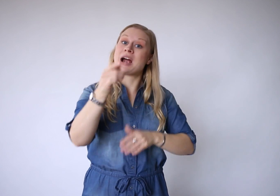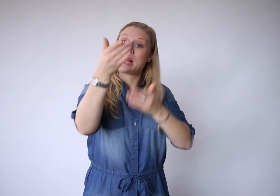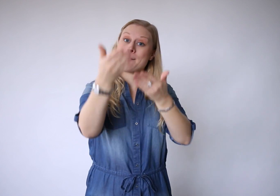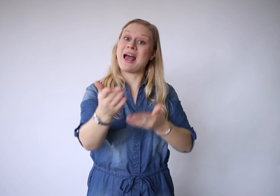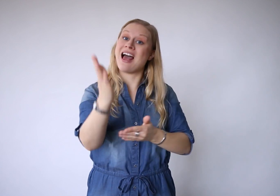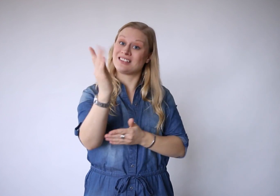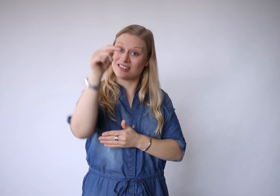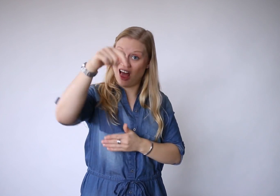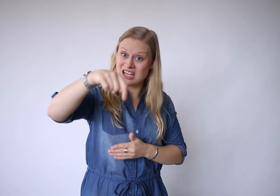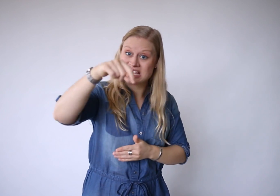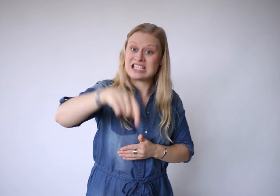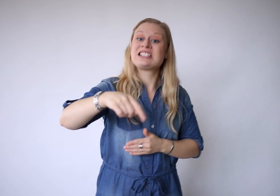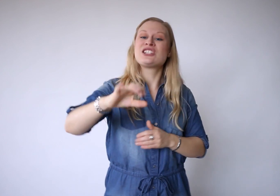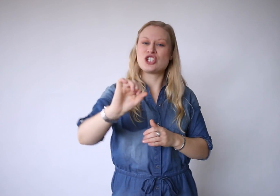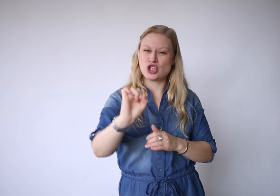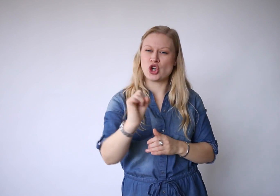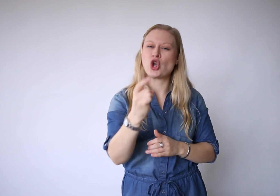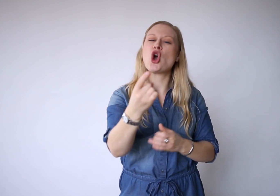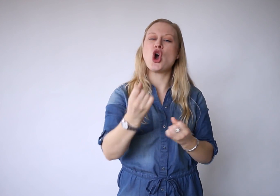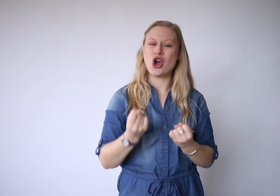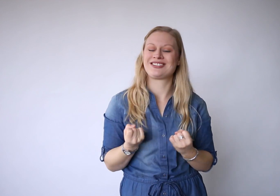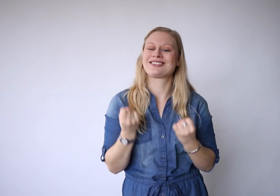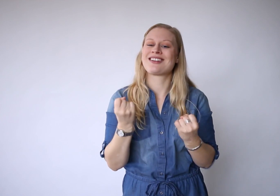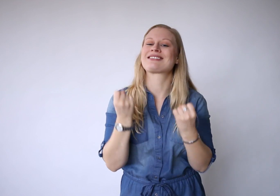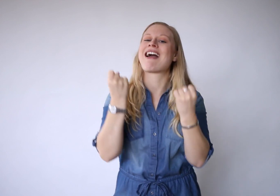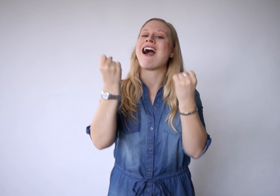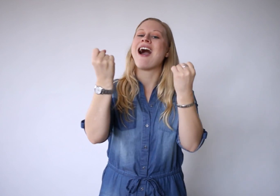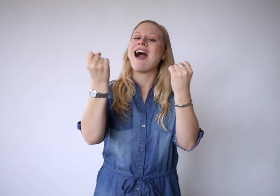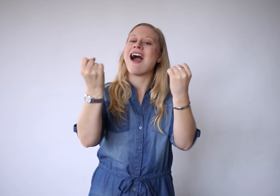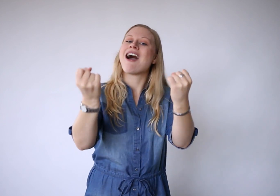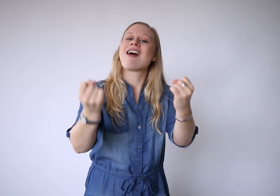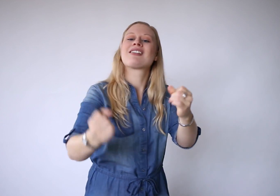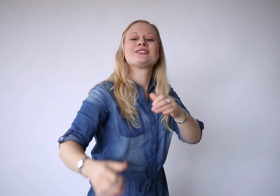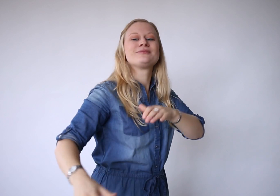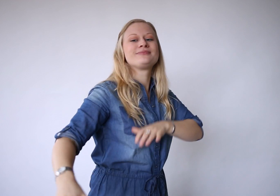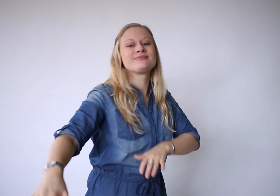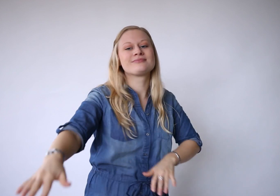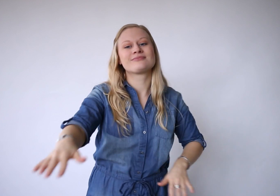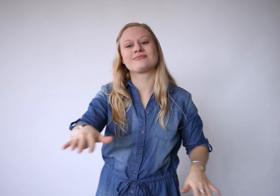Maar je bent al hier, je kunt het aan,